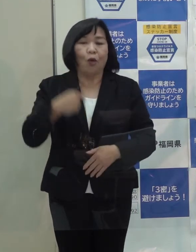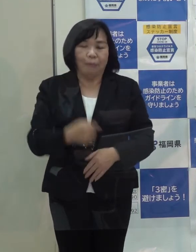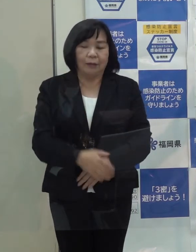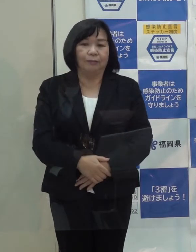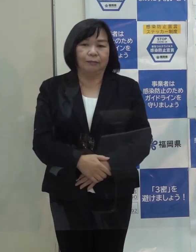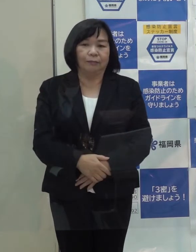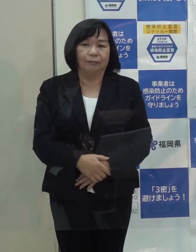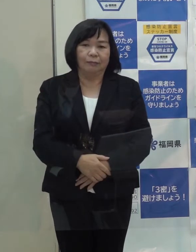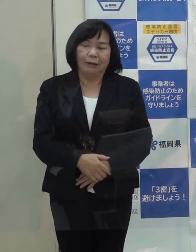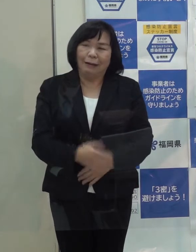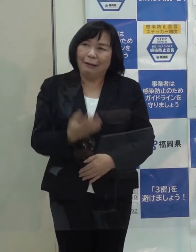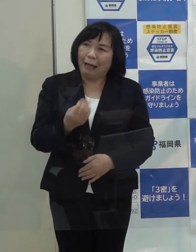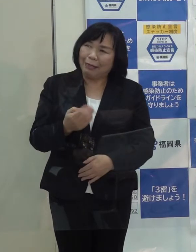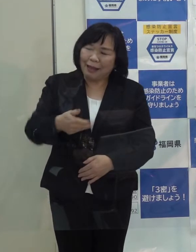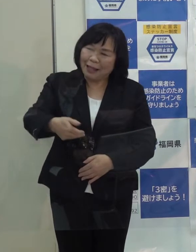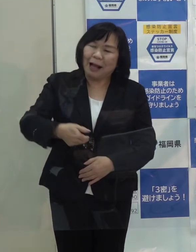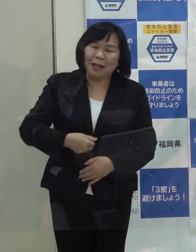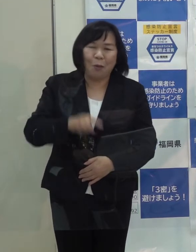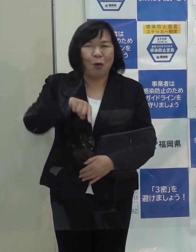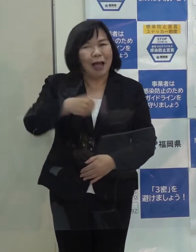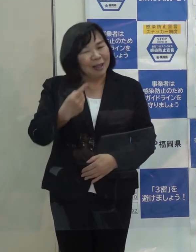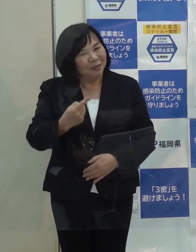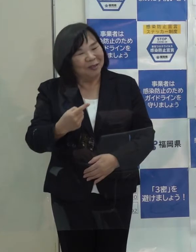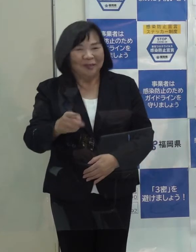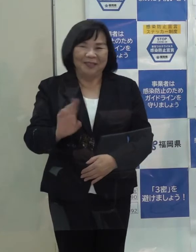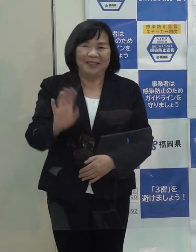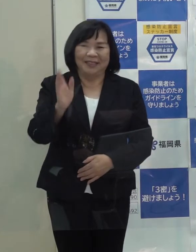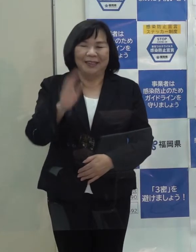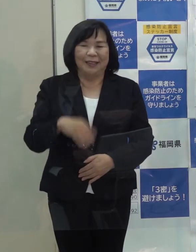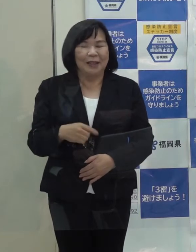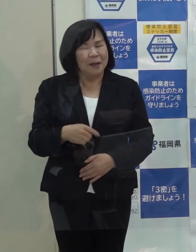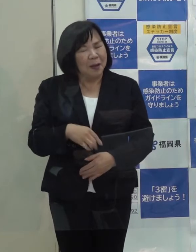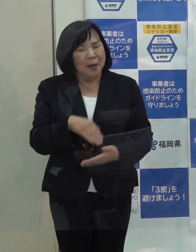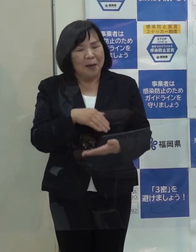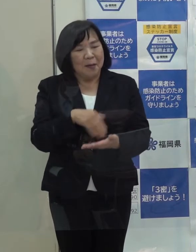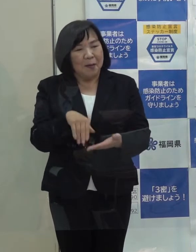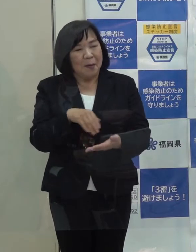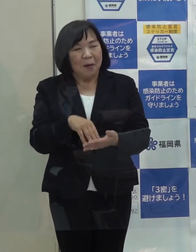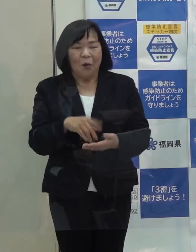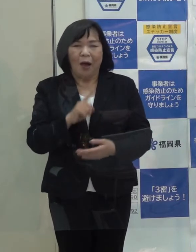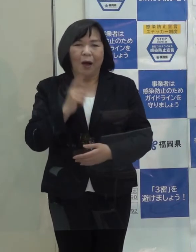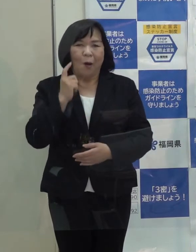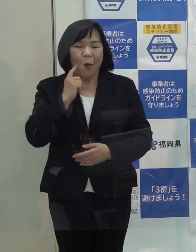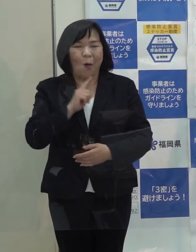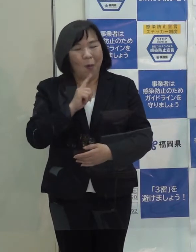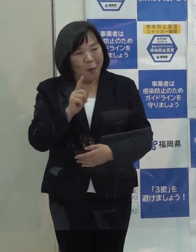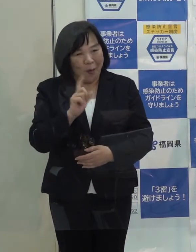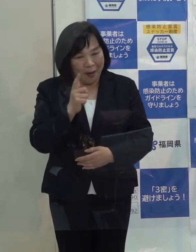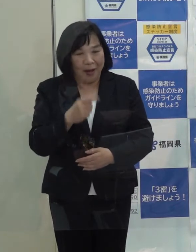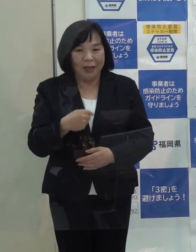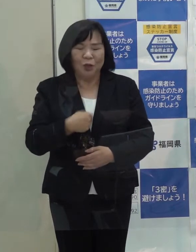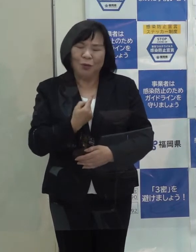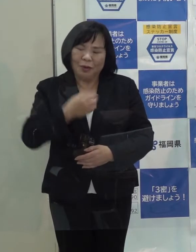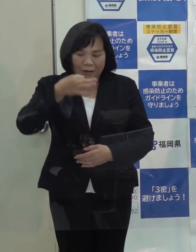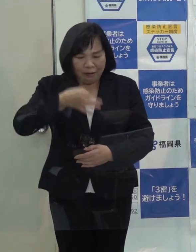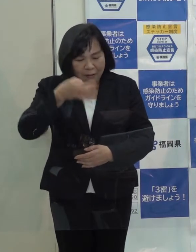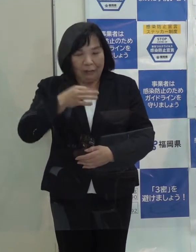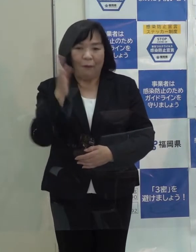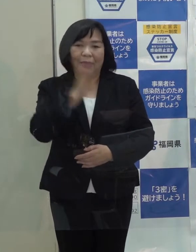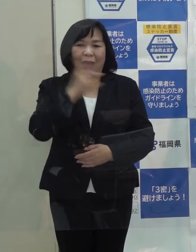点数は１００点満点で何点かということですが こういう点数は 自分でつけるようなものではないと思います